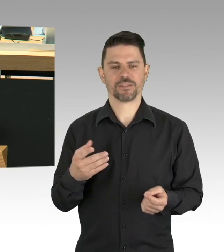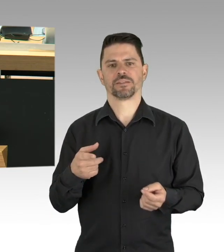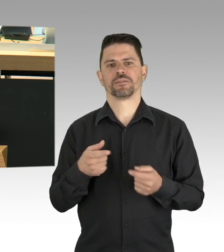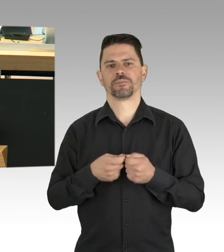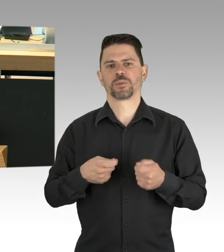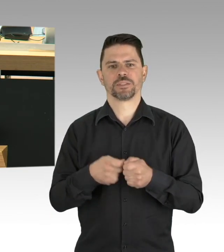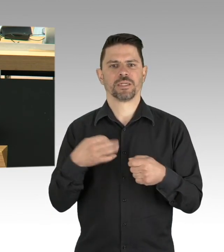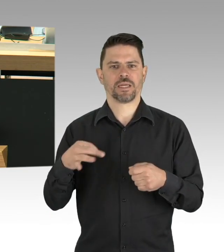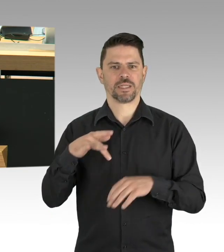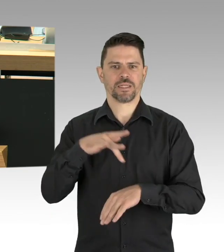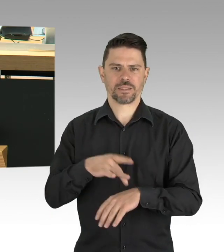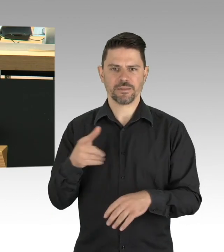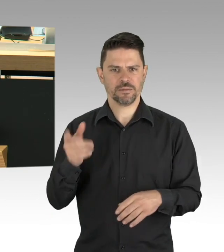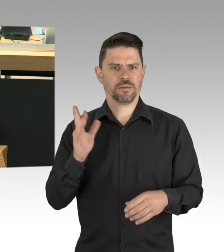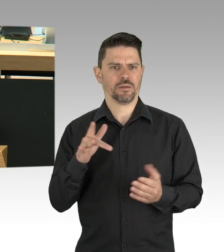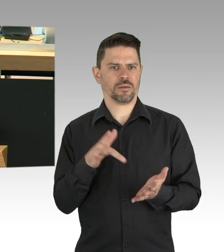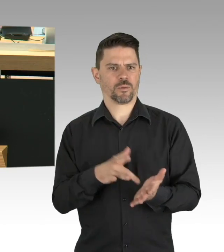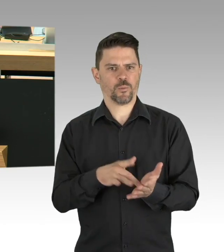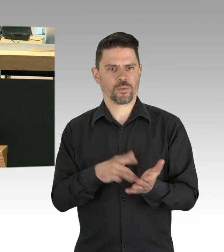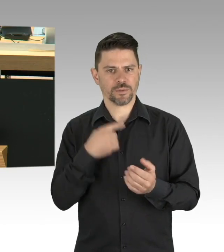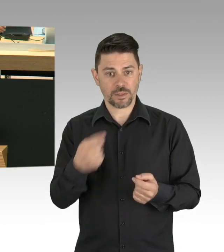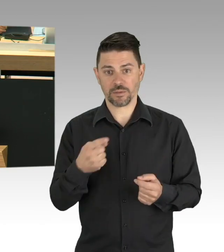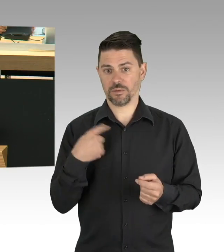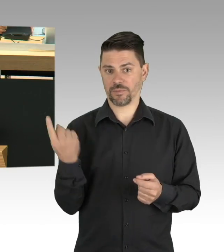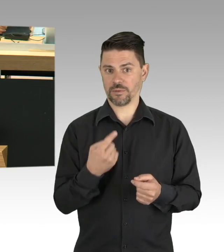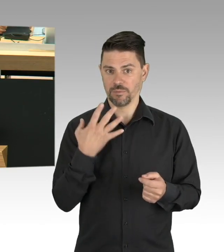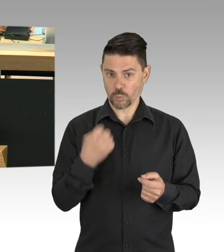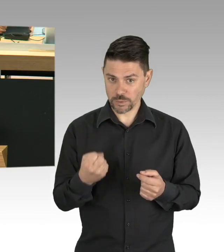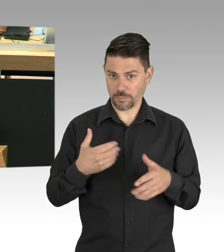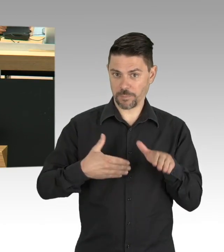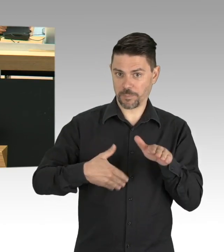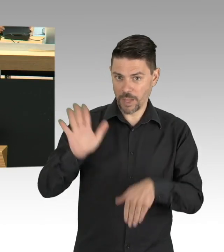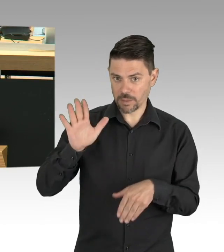und die Rückverfolgung der Infektionsketten, den besonderen Schutz der Risikogruppen,